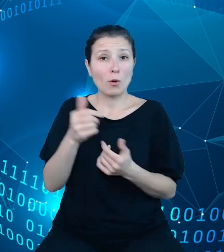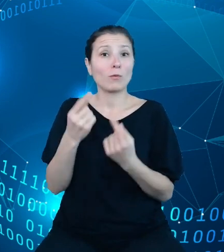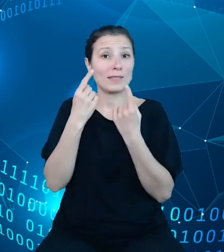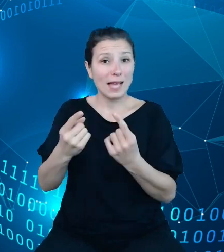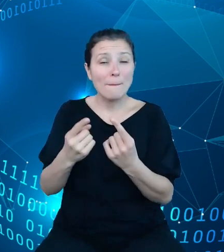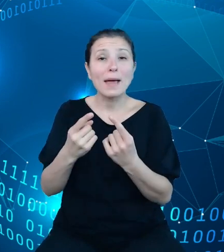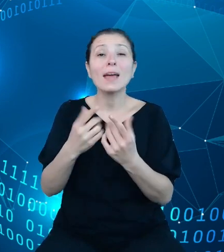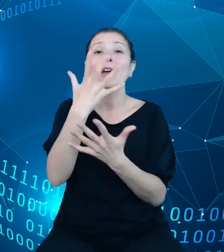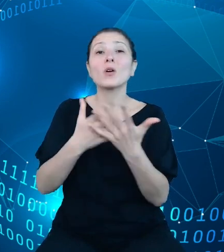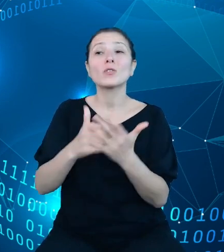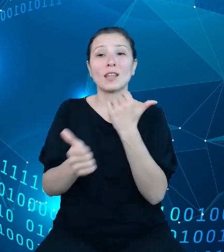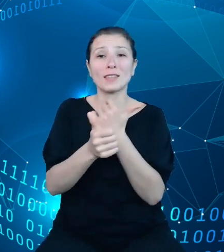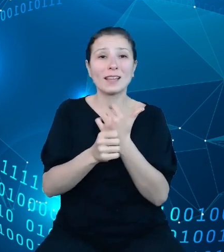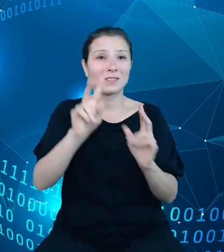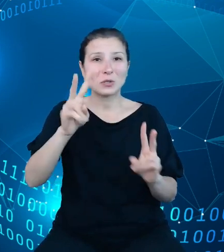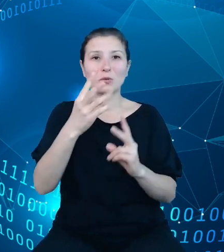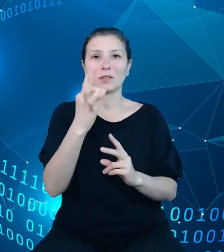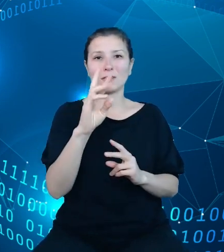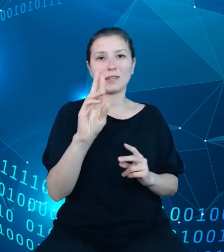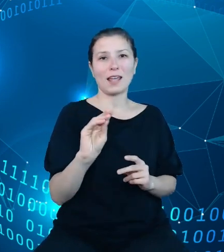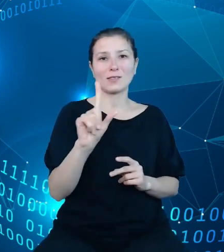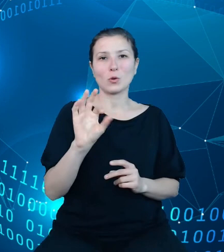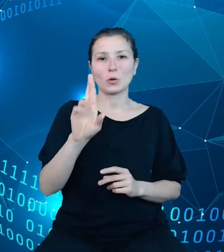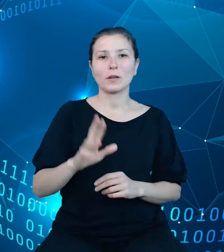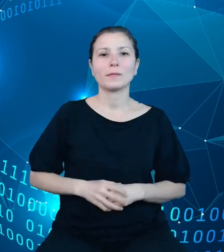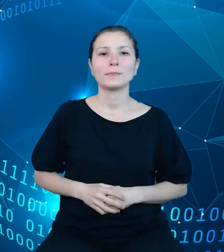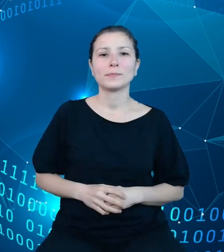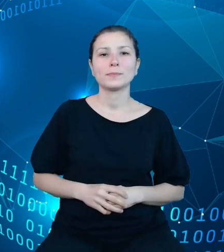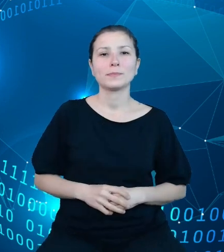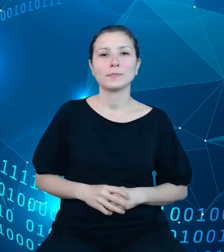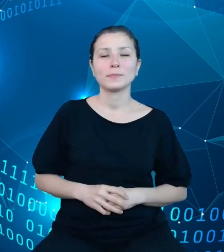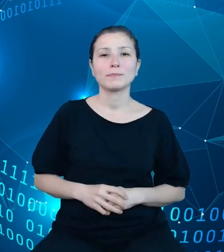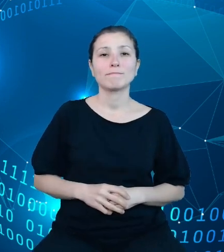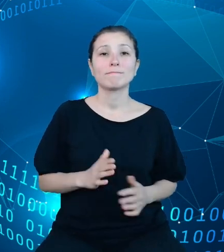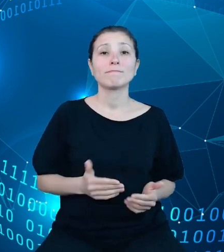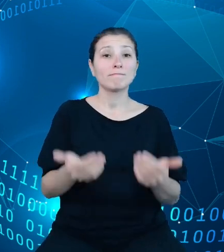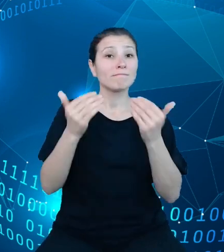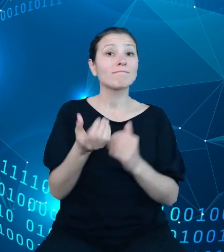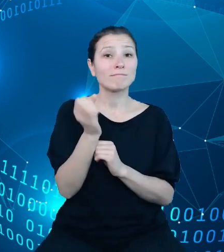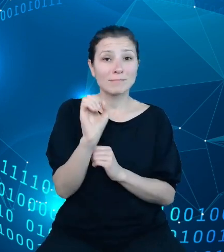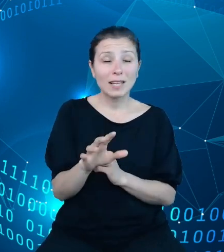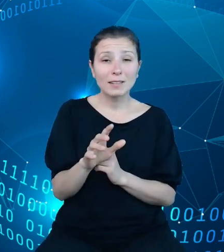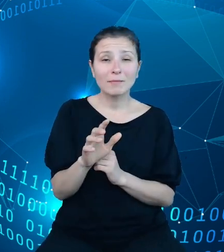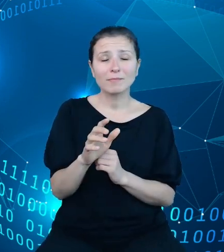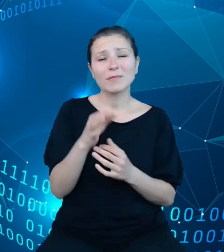z TREZORa. Na kolejnych slajdach w kilku słowach zaprezentuję produkty